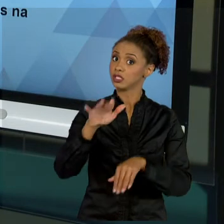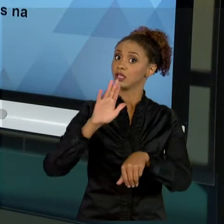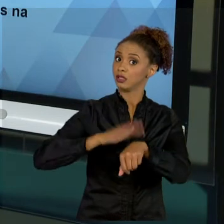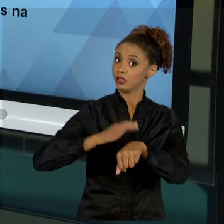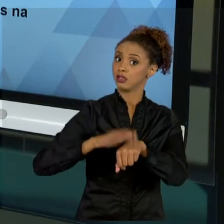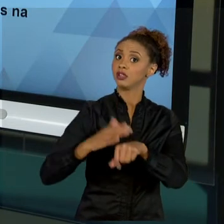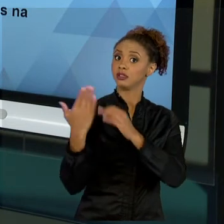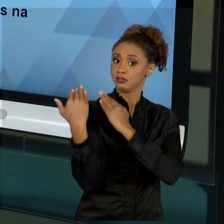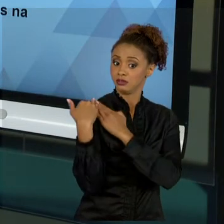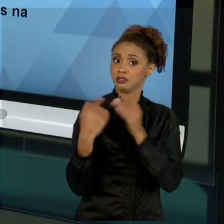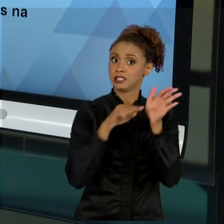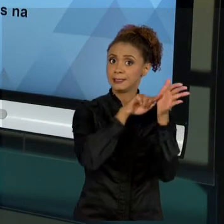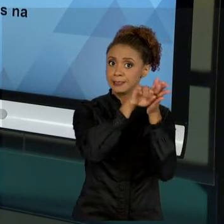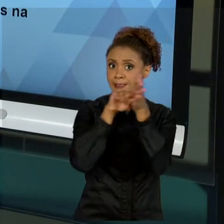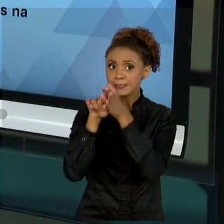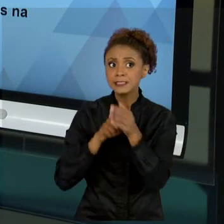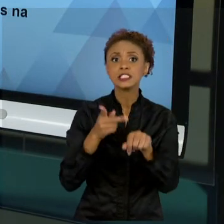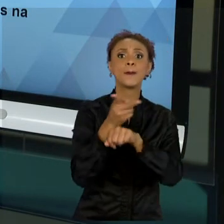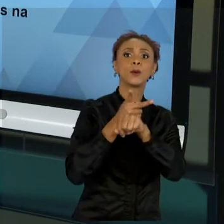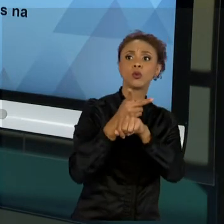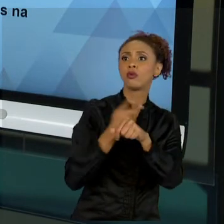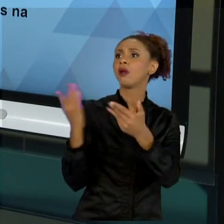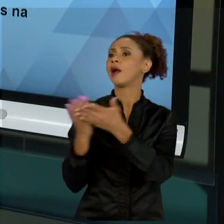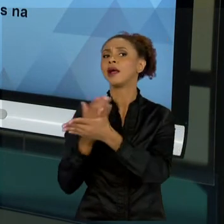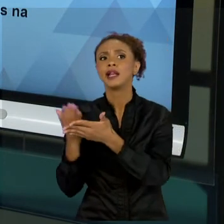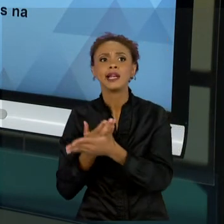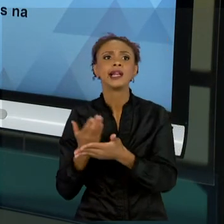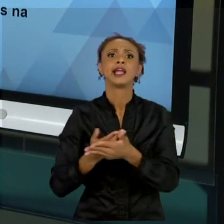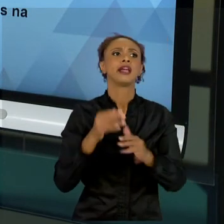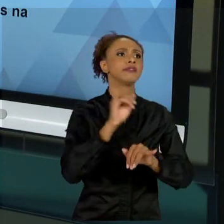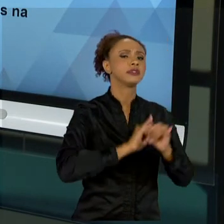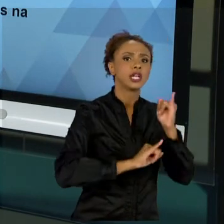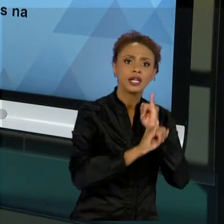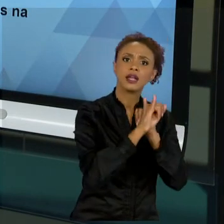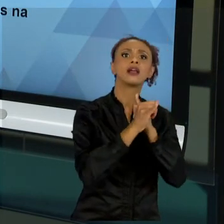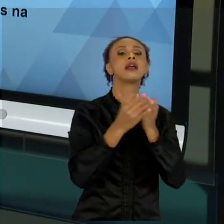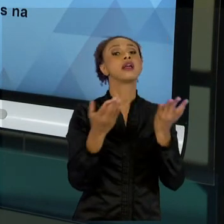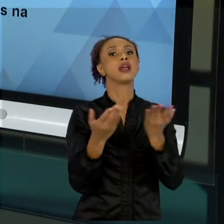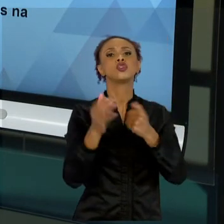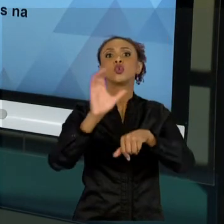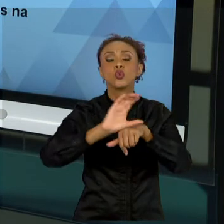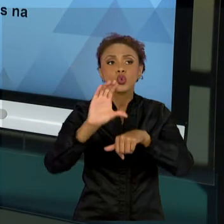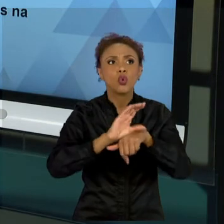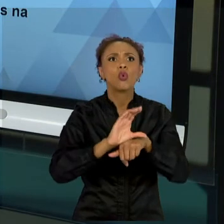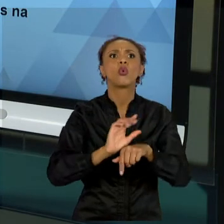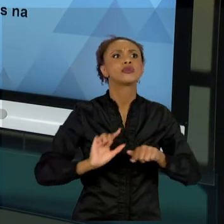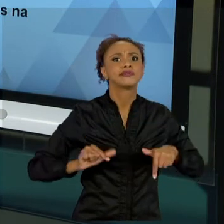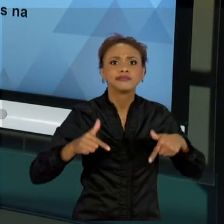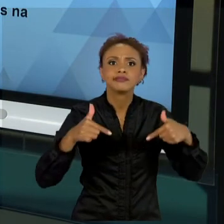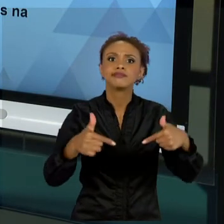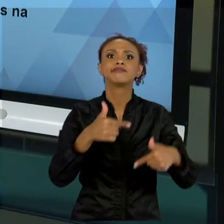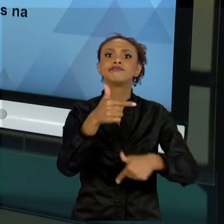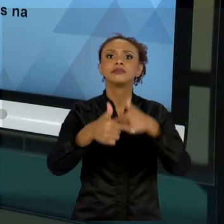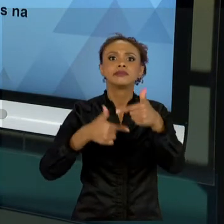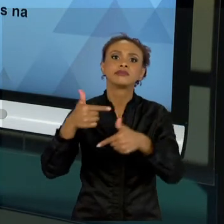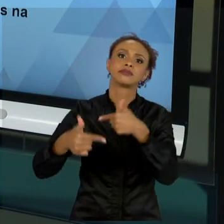LITERATURA, SEJA NA INTERNET, SEJA EM CURSOS, SEJA EM ESPECIALIZAÇÕES; QUE ISSO VAI FAZER COM